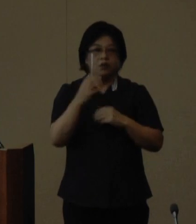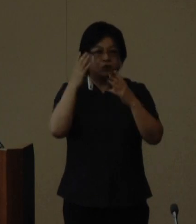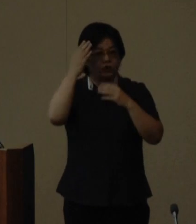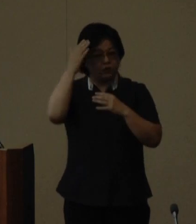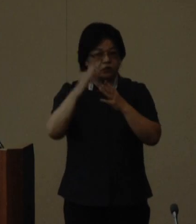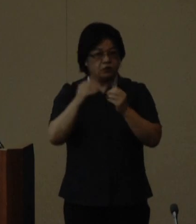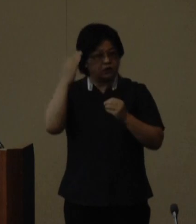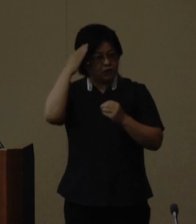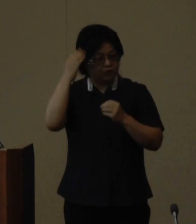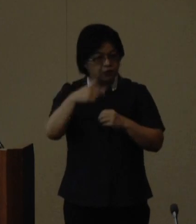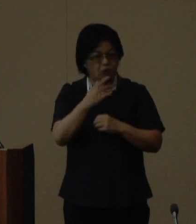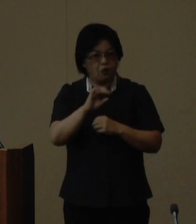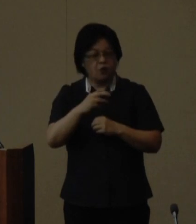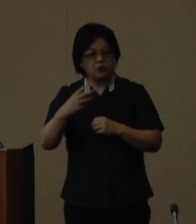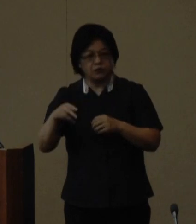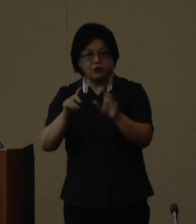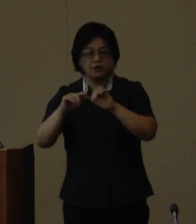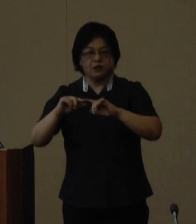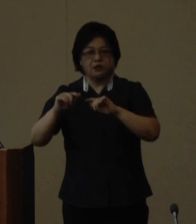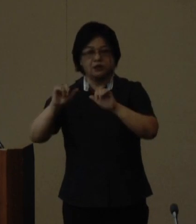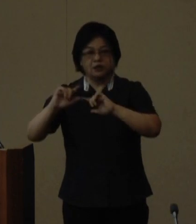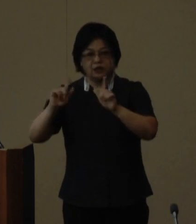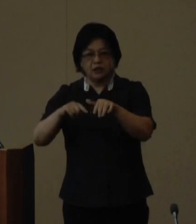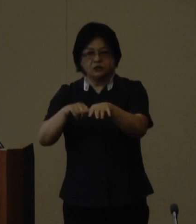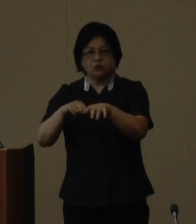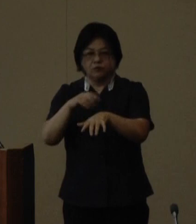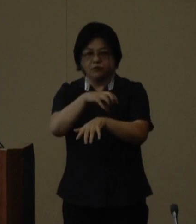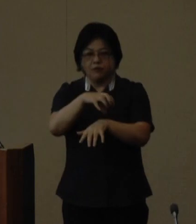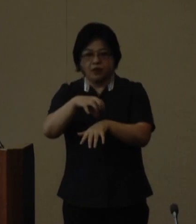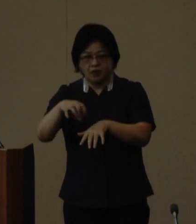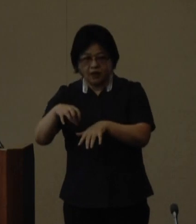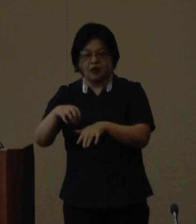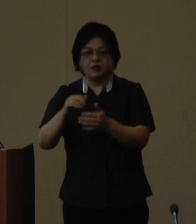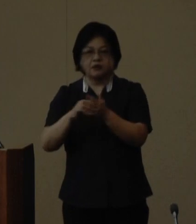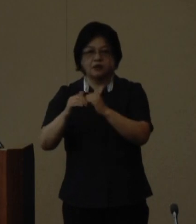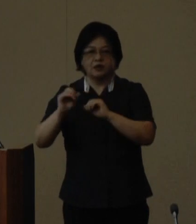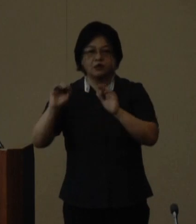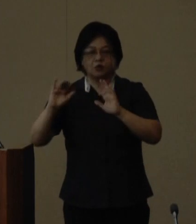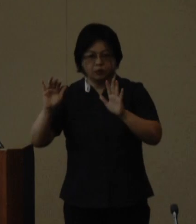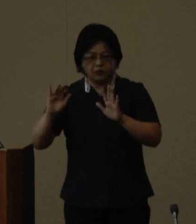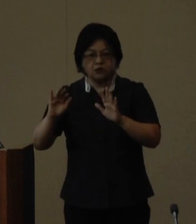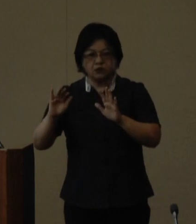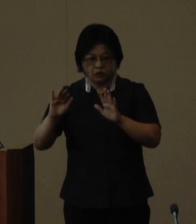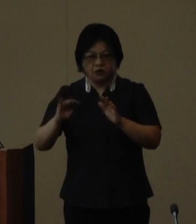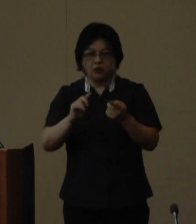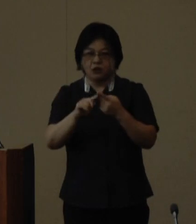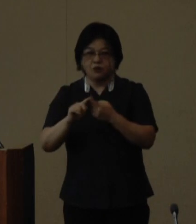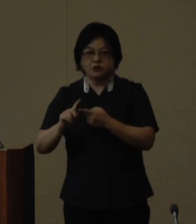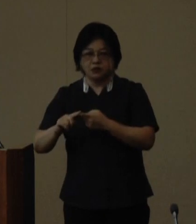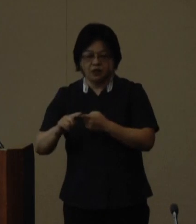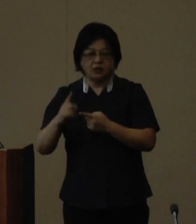そして竹富町において県内外からの 招待客や一般参加者を迎え記念式典 や歓迎